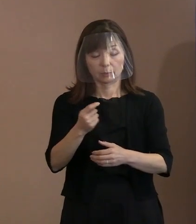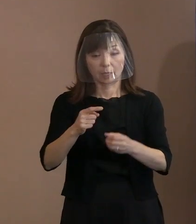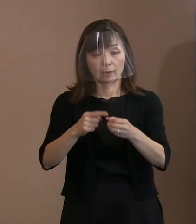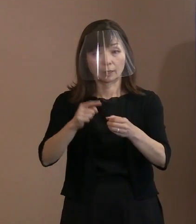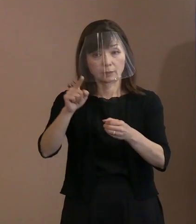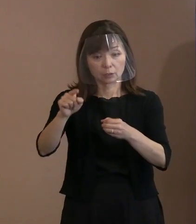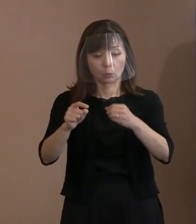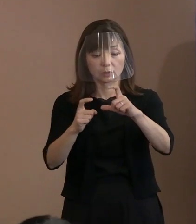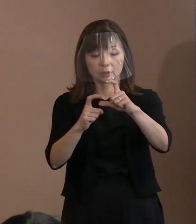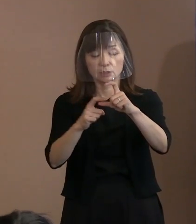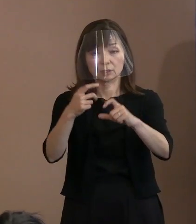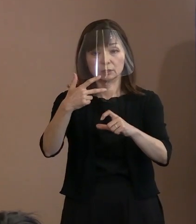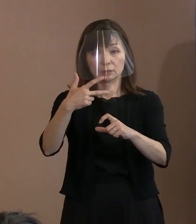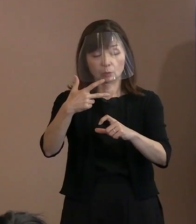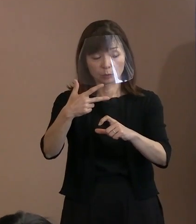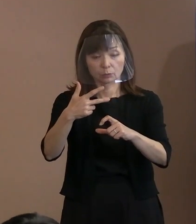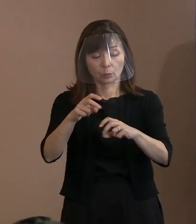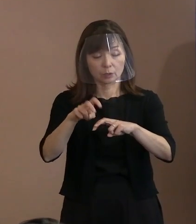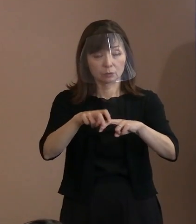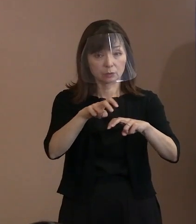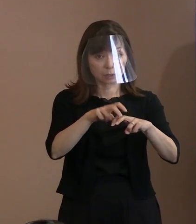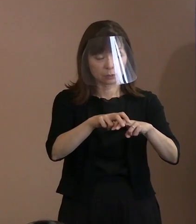このことを強く期待いたします｡